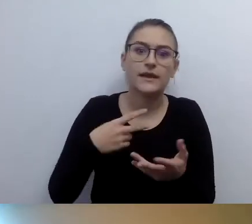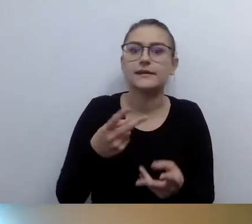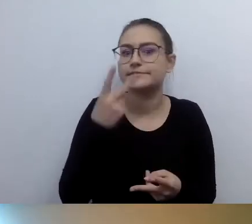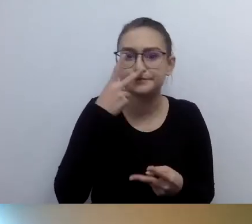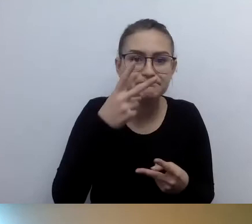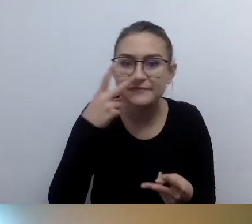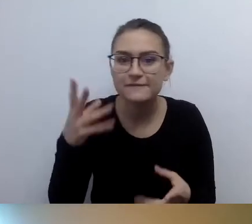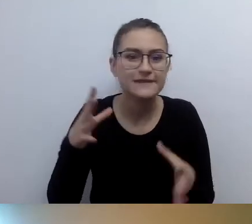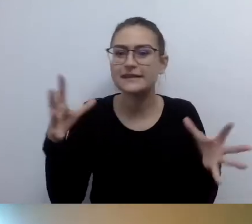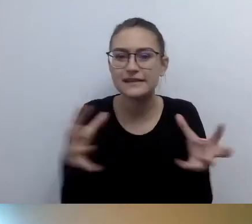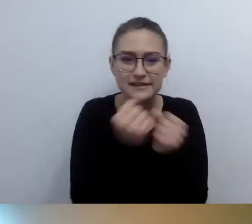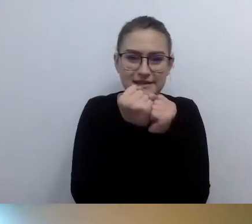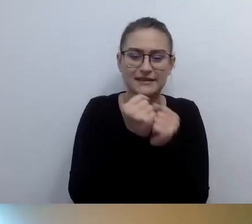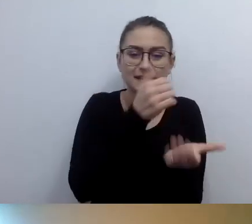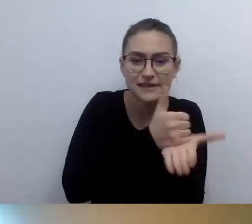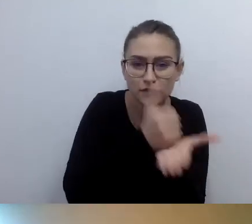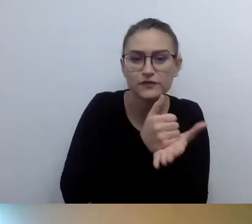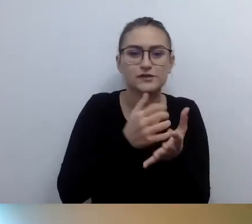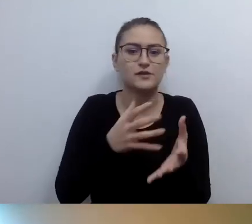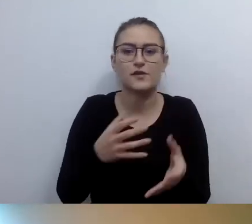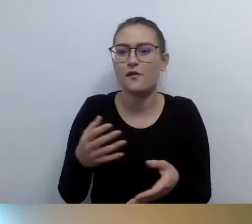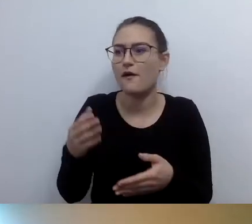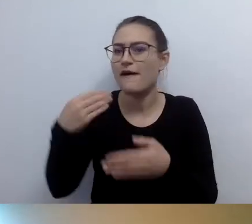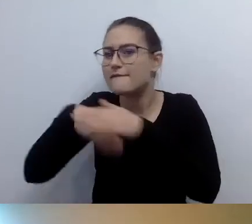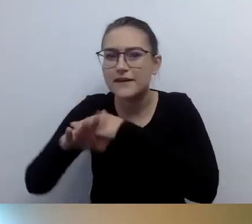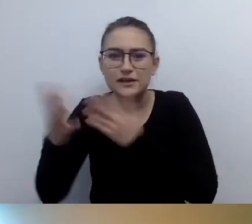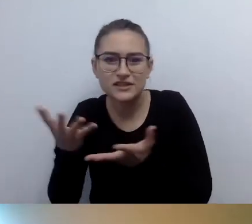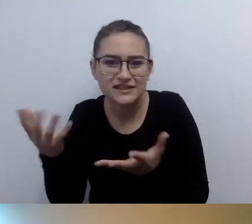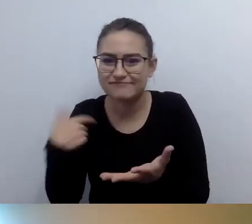Potrzebuję wsparcia i jest takie wsparcie oferowane.